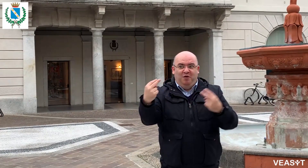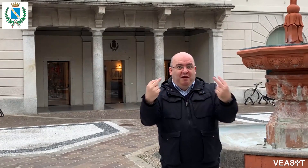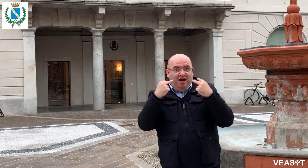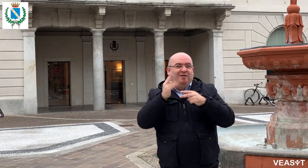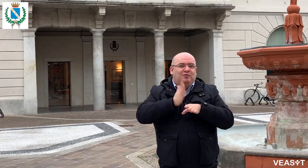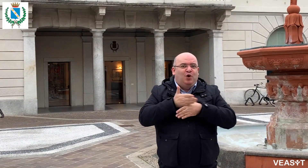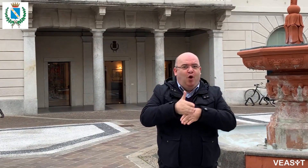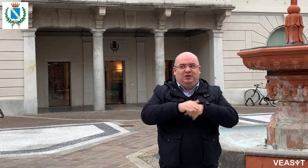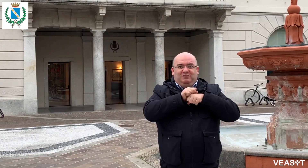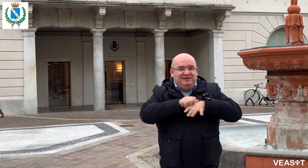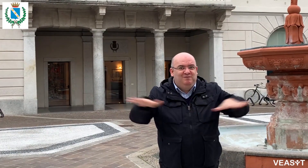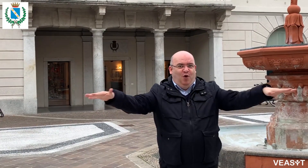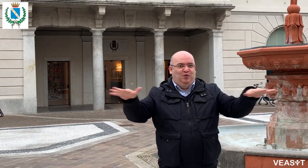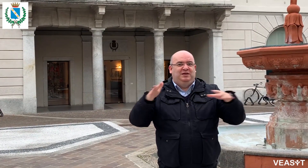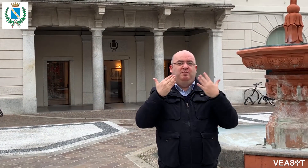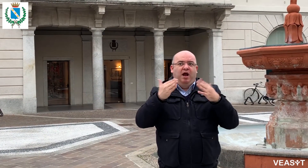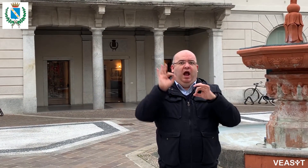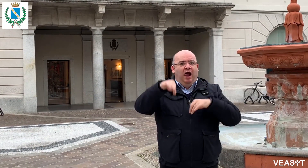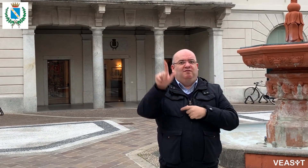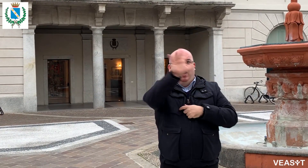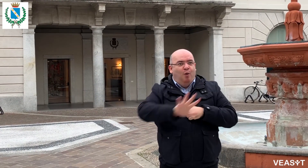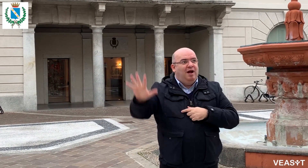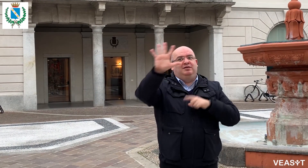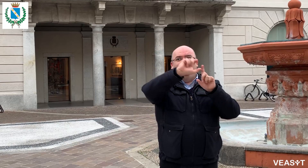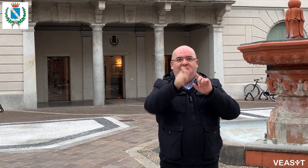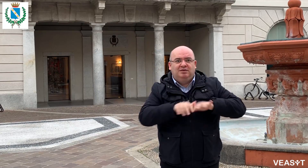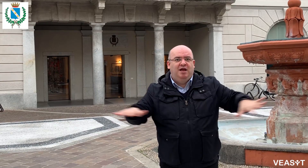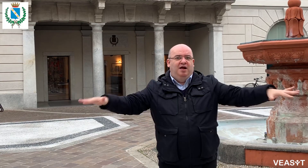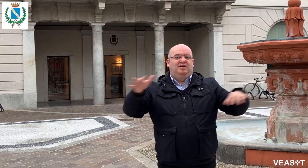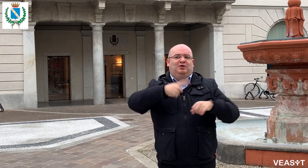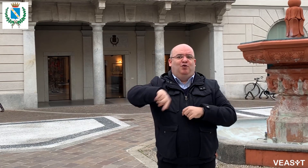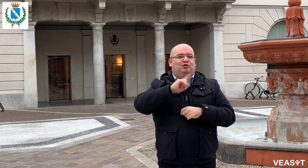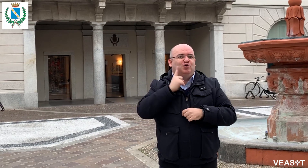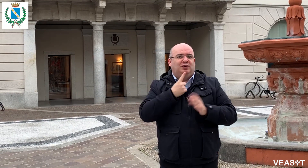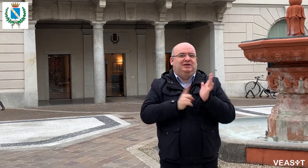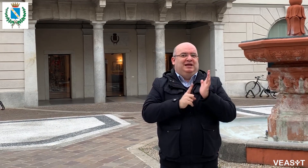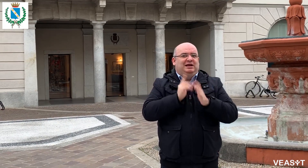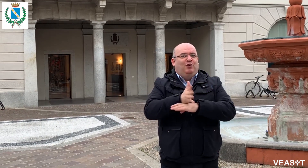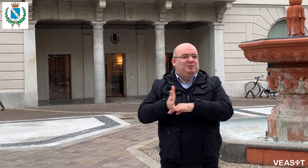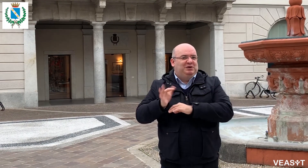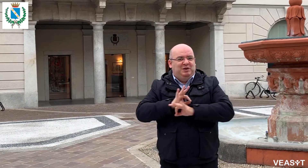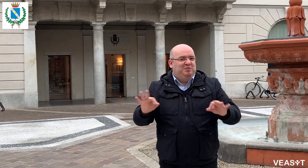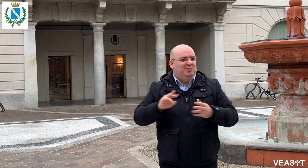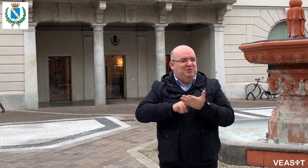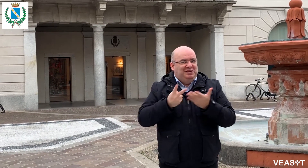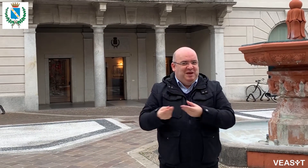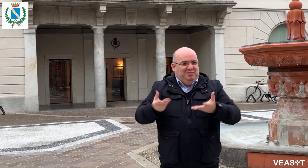ma voi che vedete questo video potete diffonderlo in altri luoghi della Lombardia e dell'Italia perchè grazie al video-interpretariato